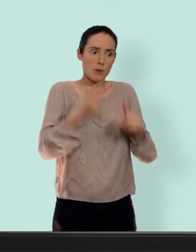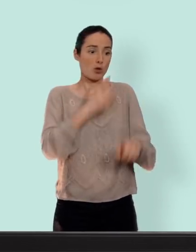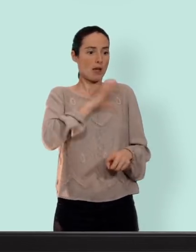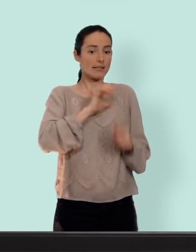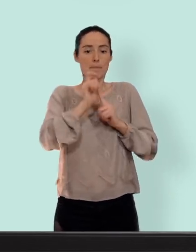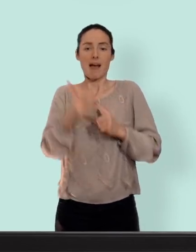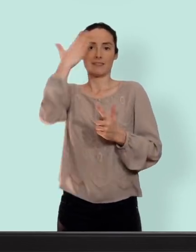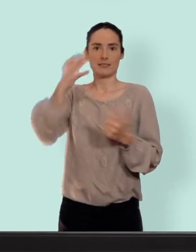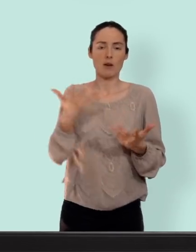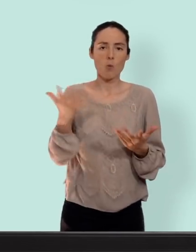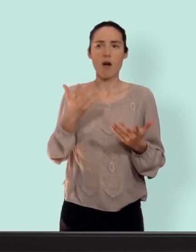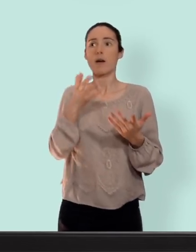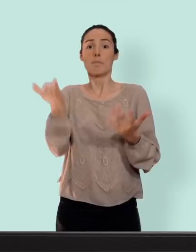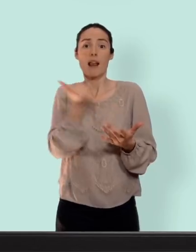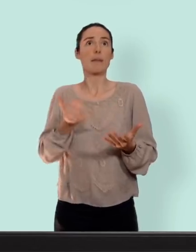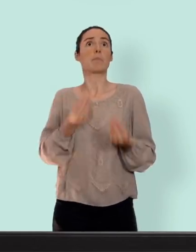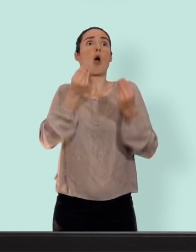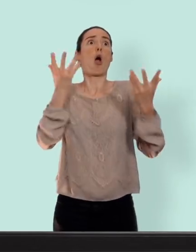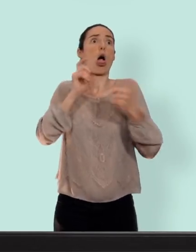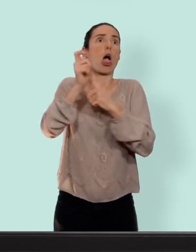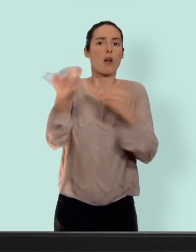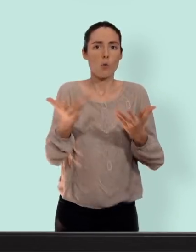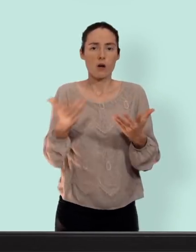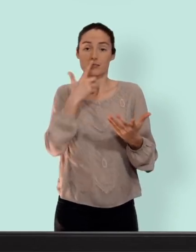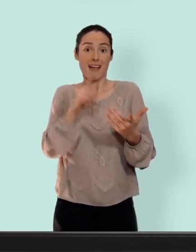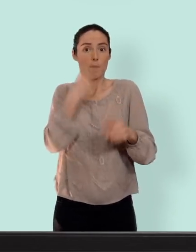ou avoir trop peur... l'important c'est de trouver ce qui vous convient... un autre